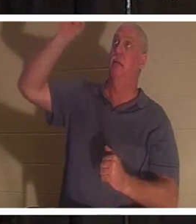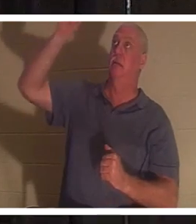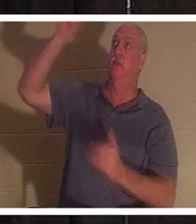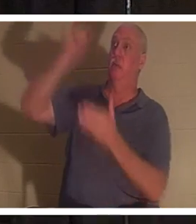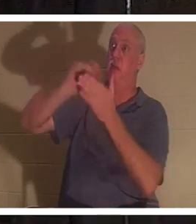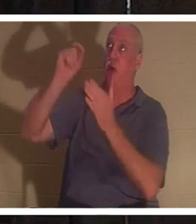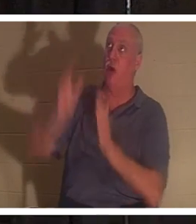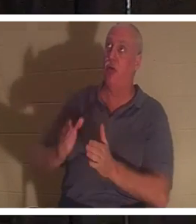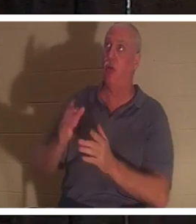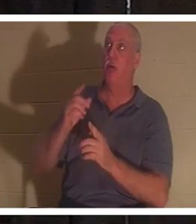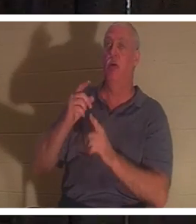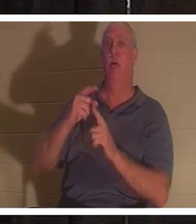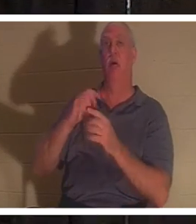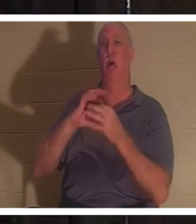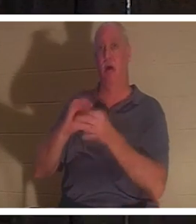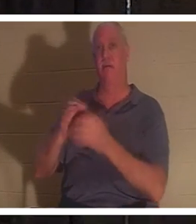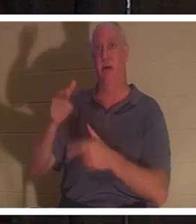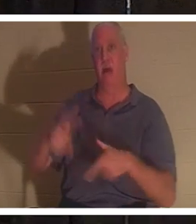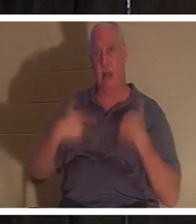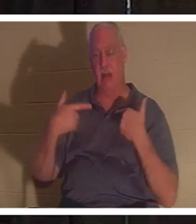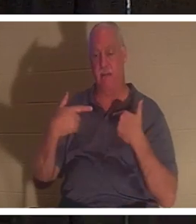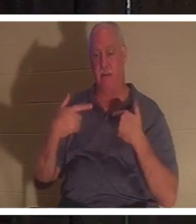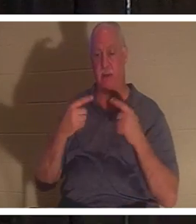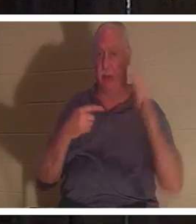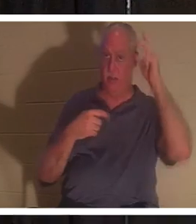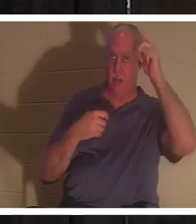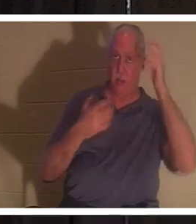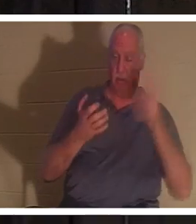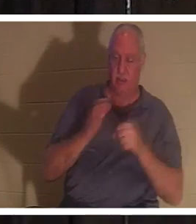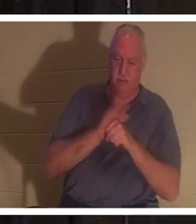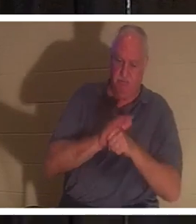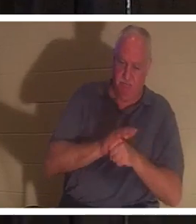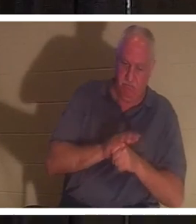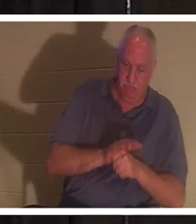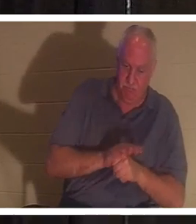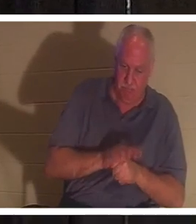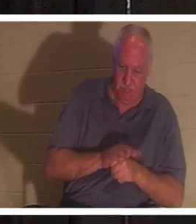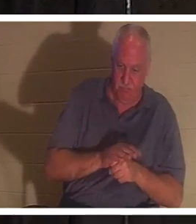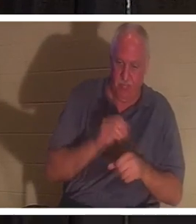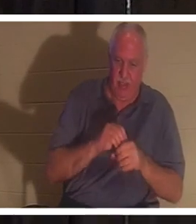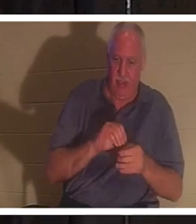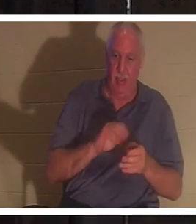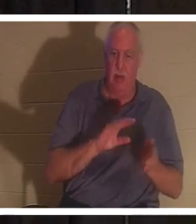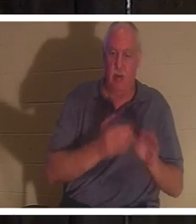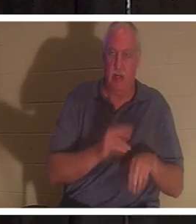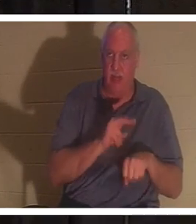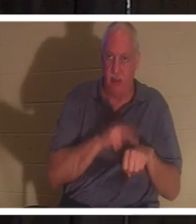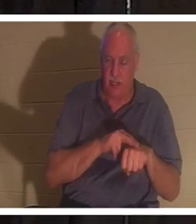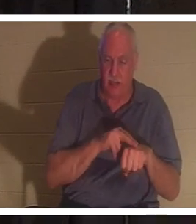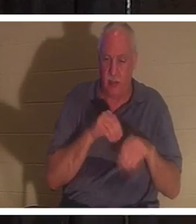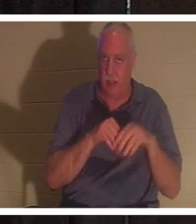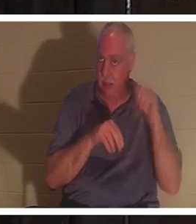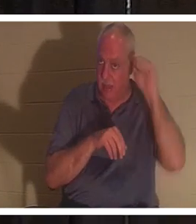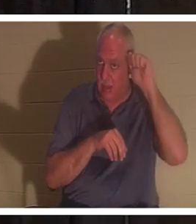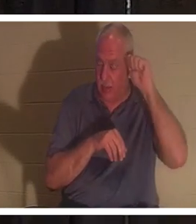der Urheber des Lebens und der Feind möchte uns in unserer Todesnatur in Adam festhalten. In Adam